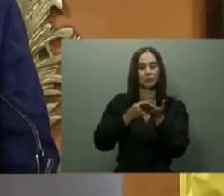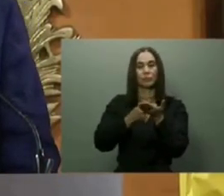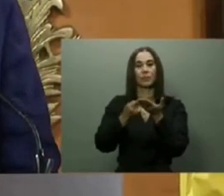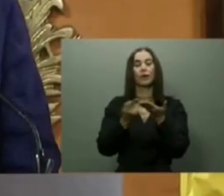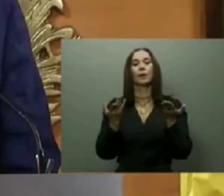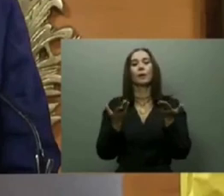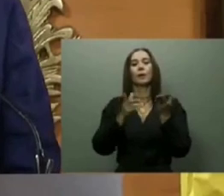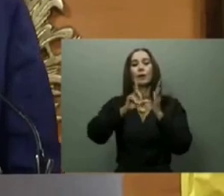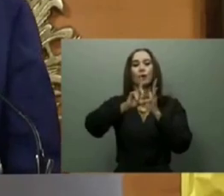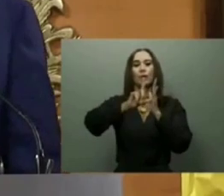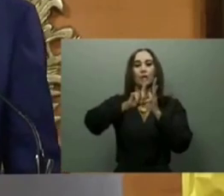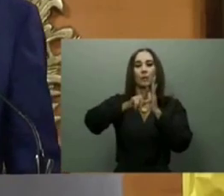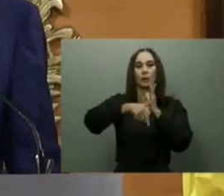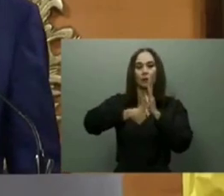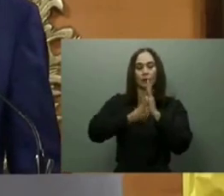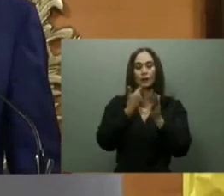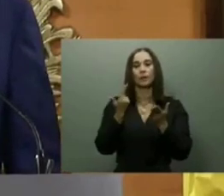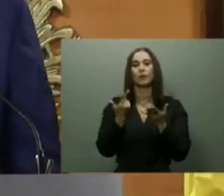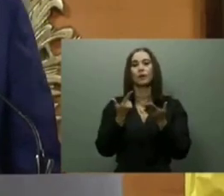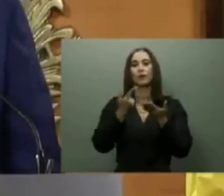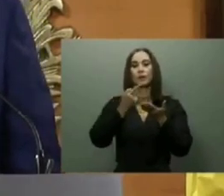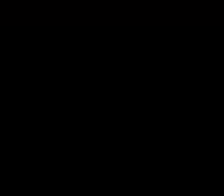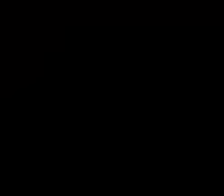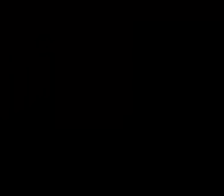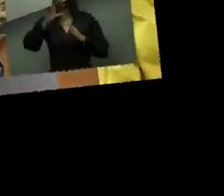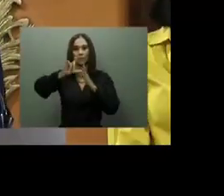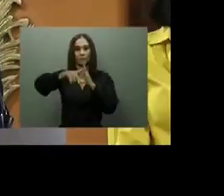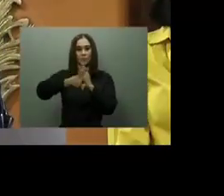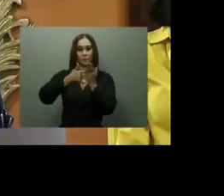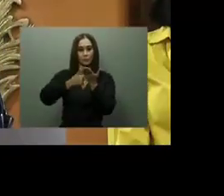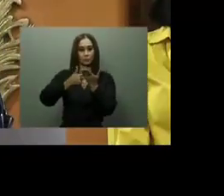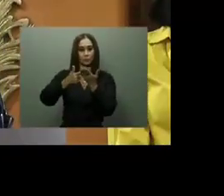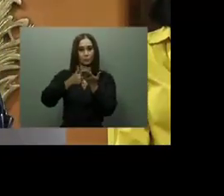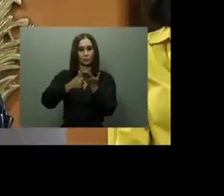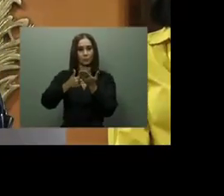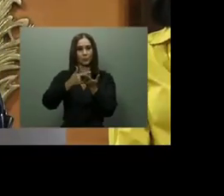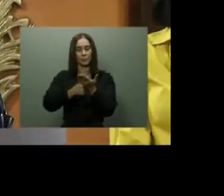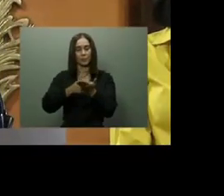en el Distrito Nacional; el Hospital Mario Tolentino Dipp en Santo Domingo Norte; los